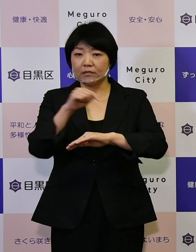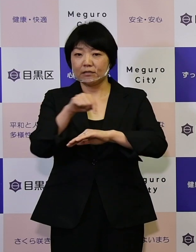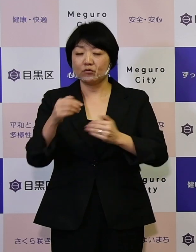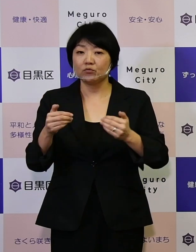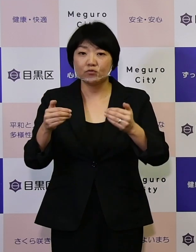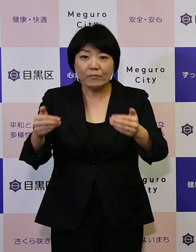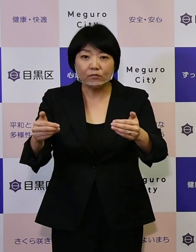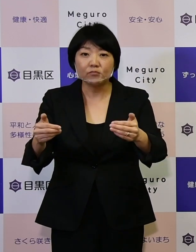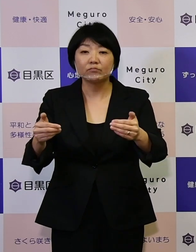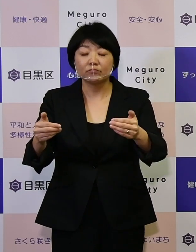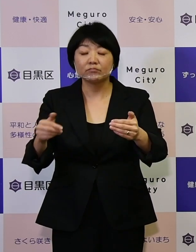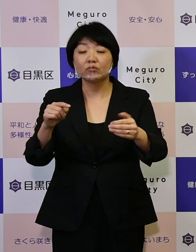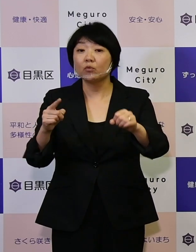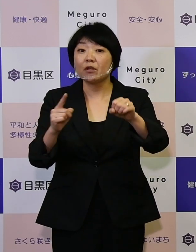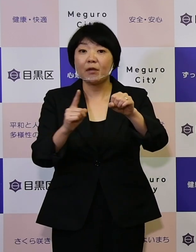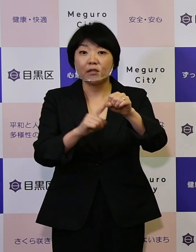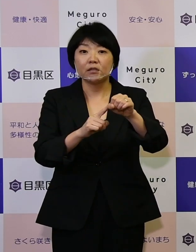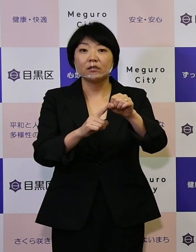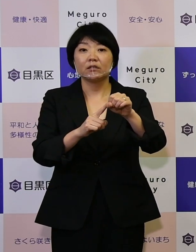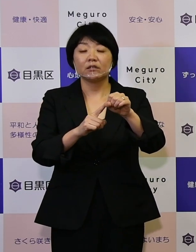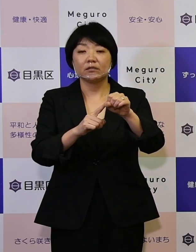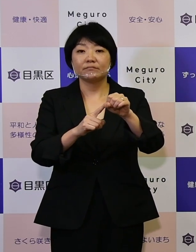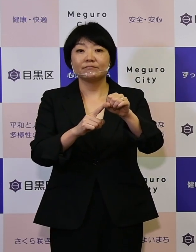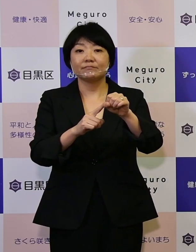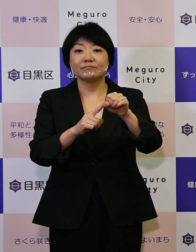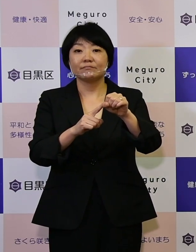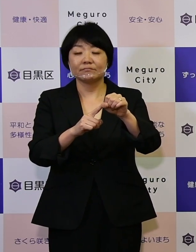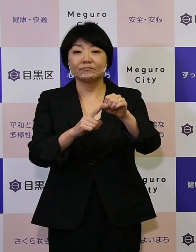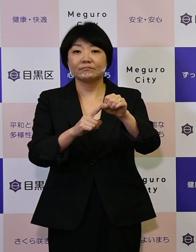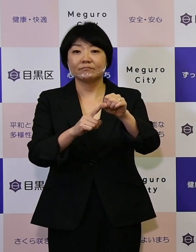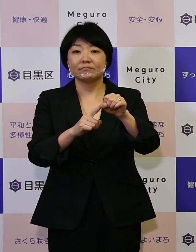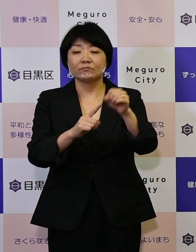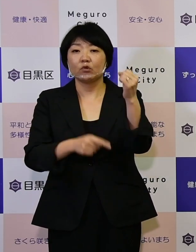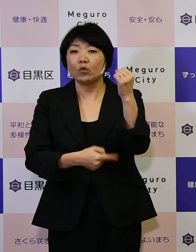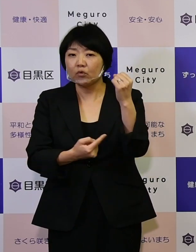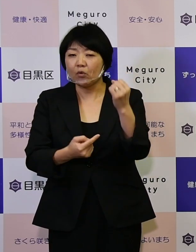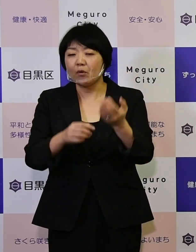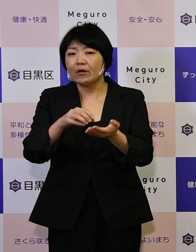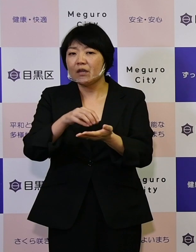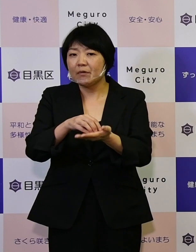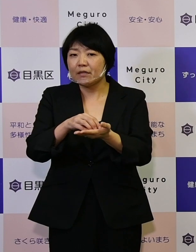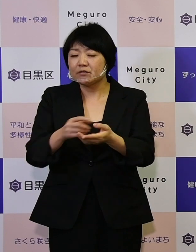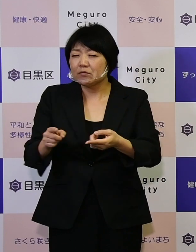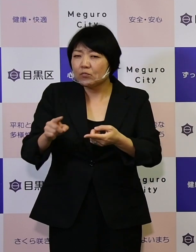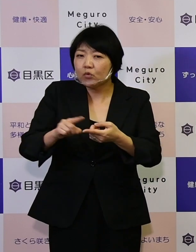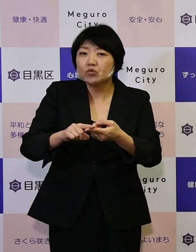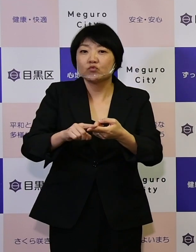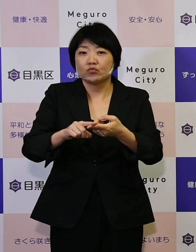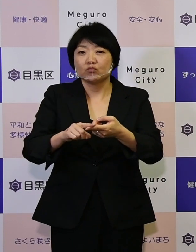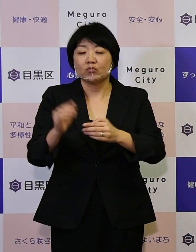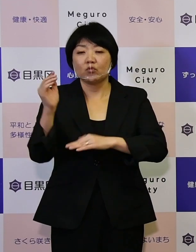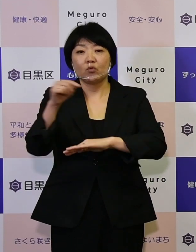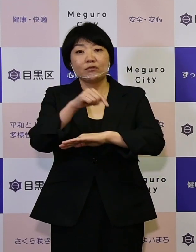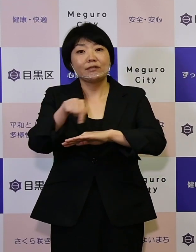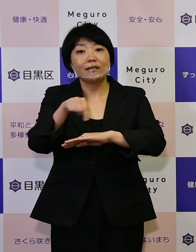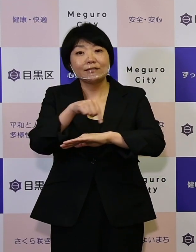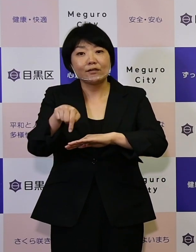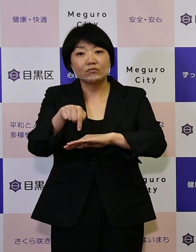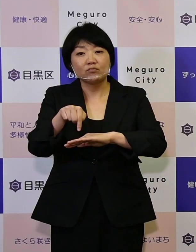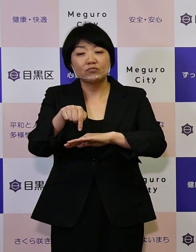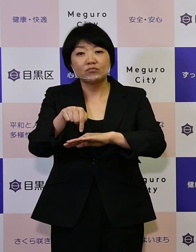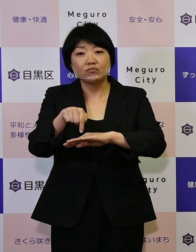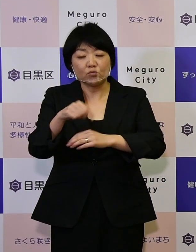そういったために根拠エビデンスに基づく 政策の立案こういったことを